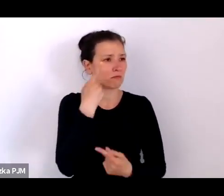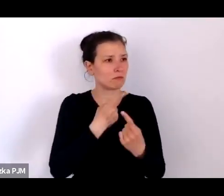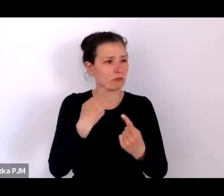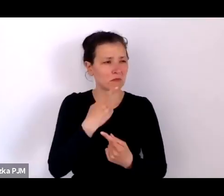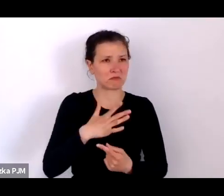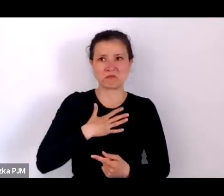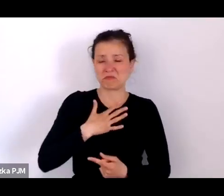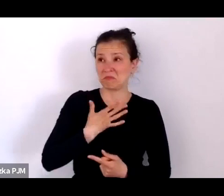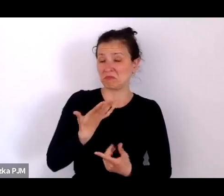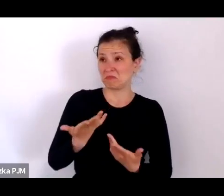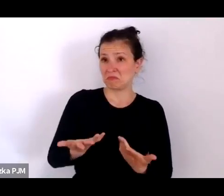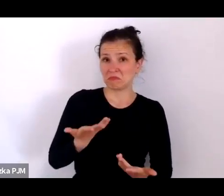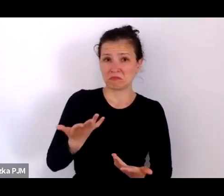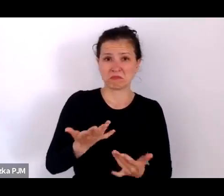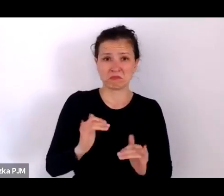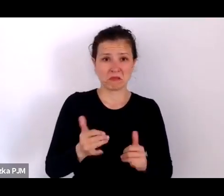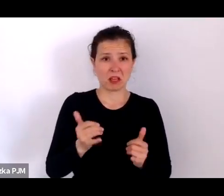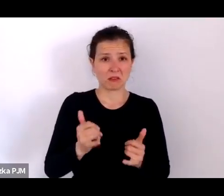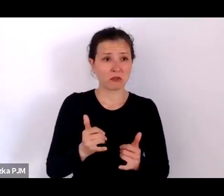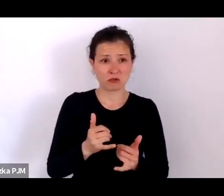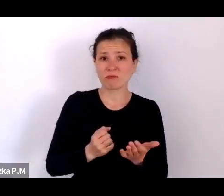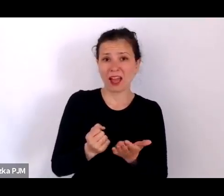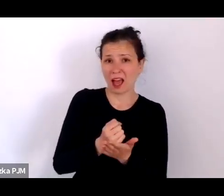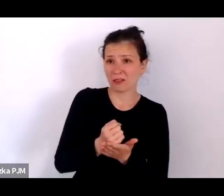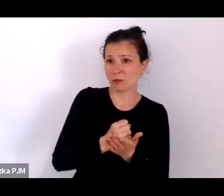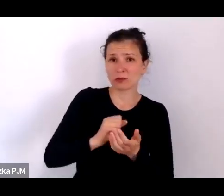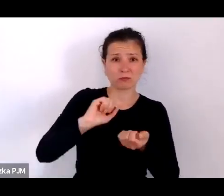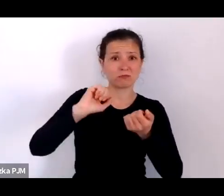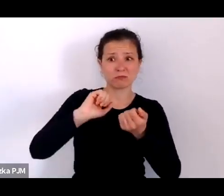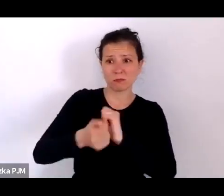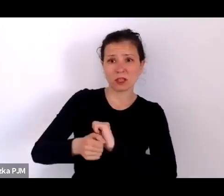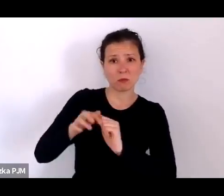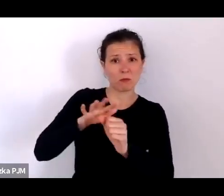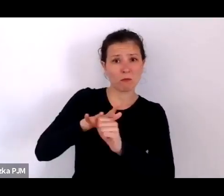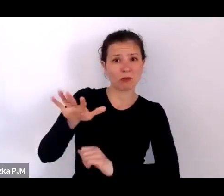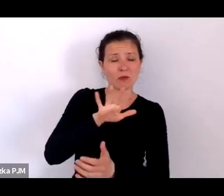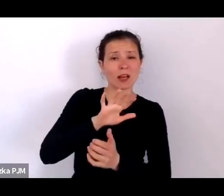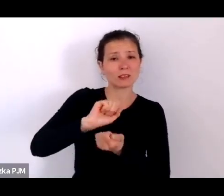że właściwie antybiotyki zmieniły nasz świat, podobnie jak wakcynologia